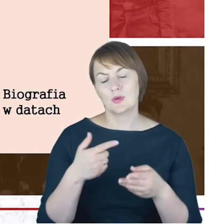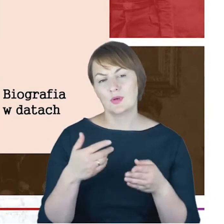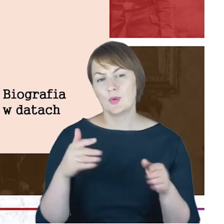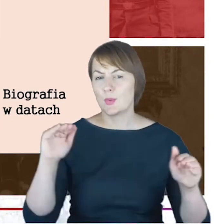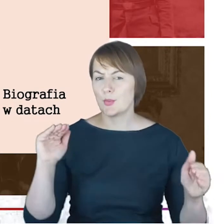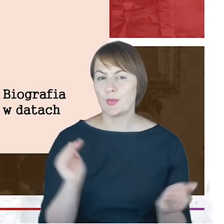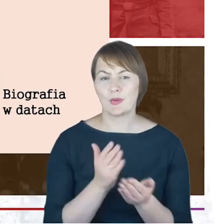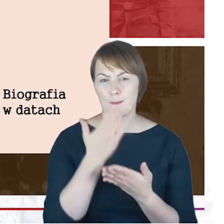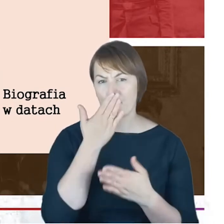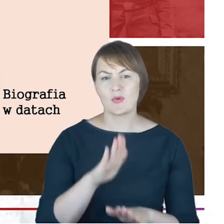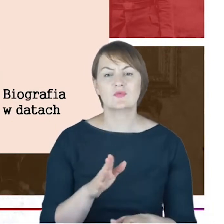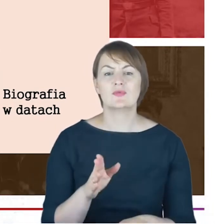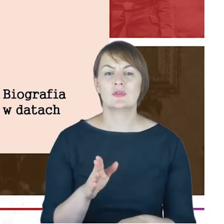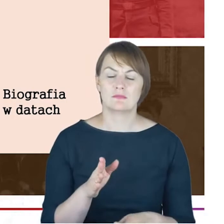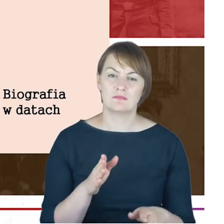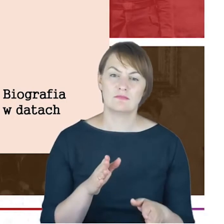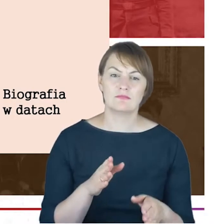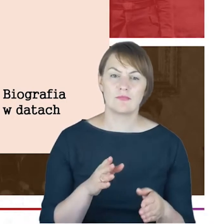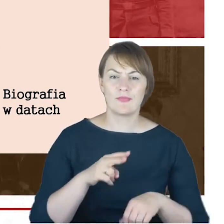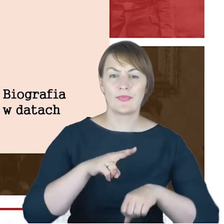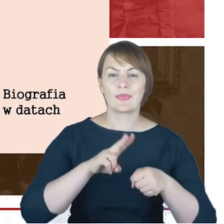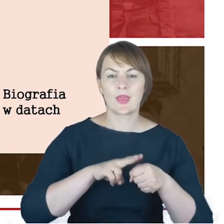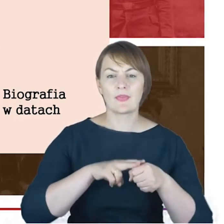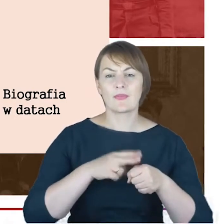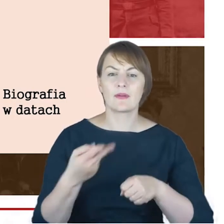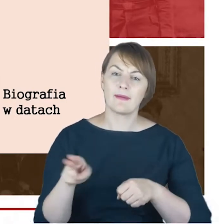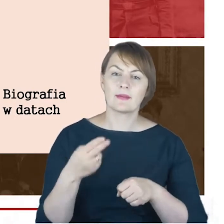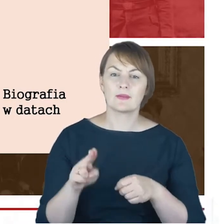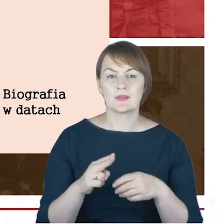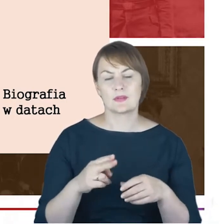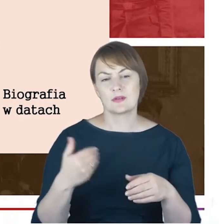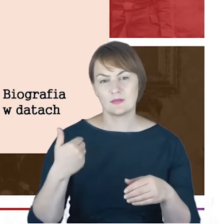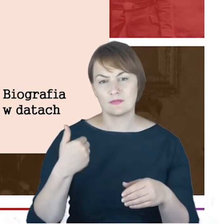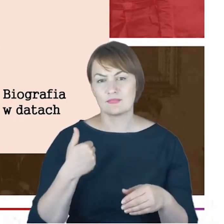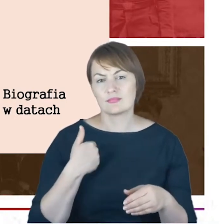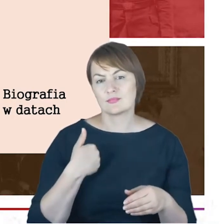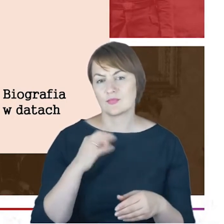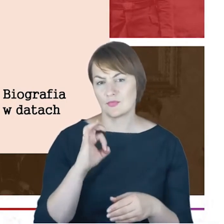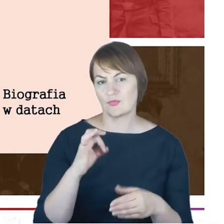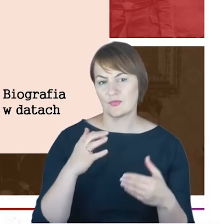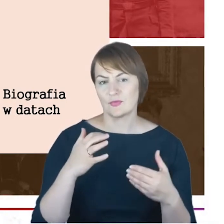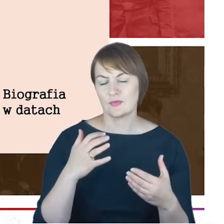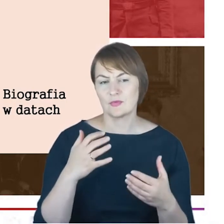pokazać biografię w datach, tak żeby zobaczyć rabina Jacoba Cohna od momentu narodzin aż po jego śmierć.